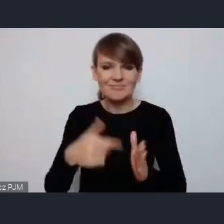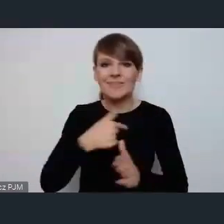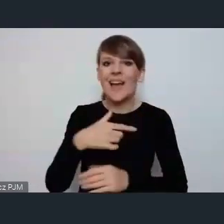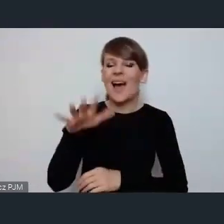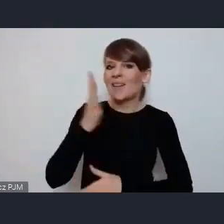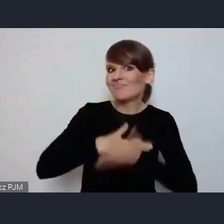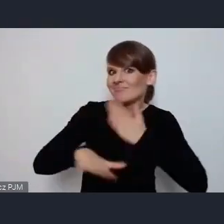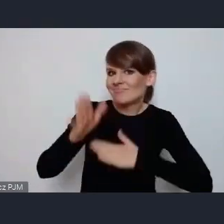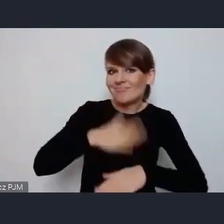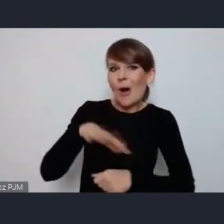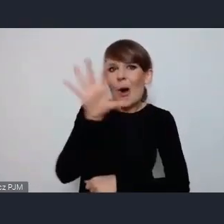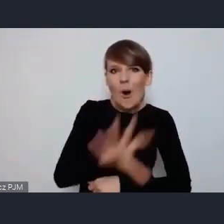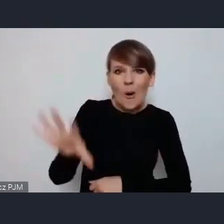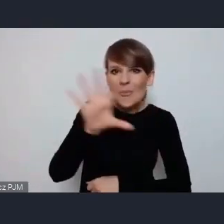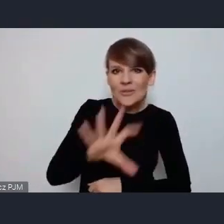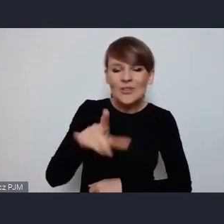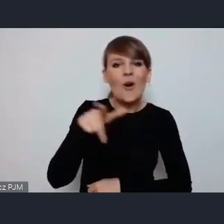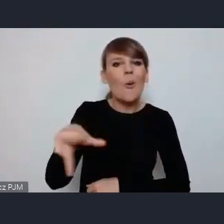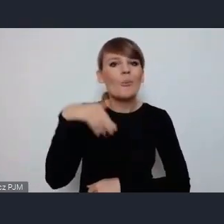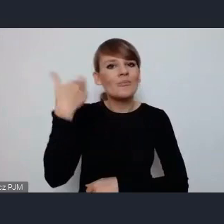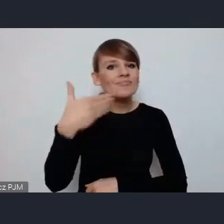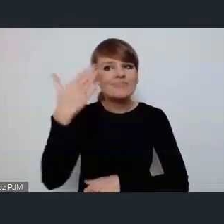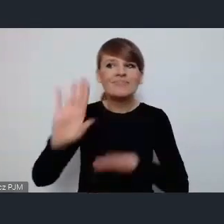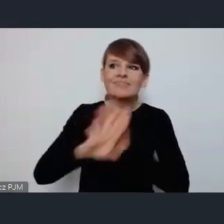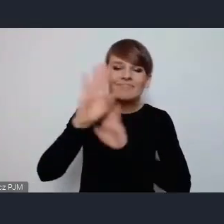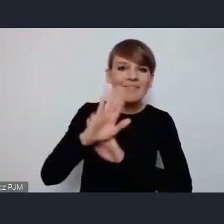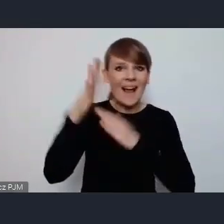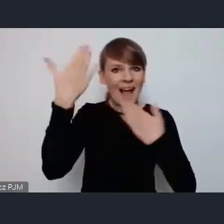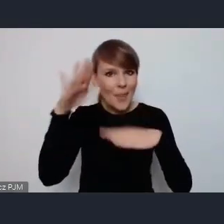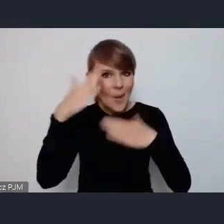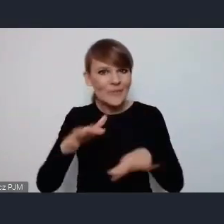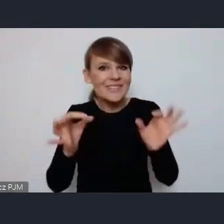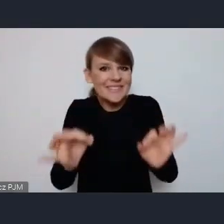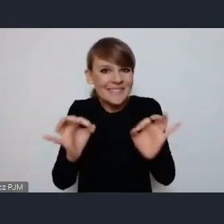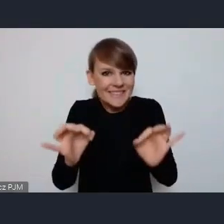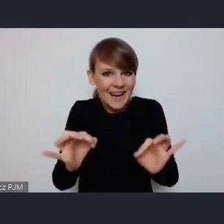tą prezentację Katowic która dzisiaj została nam przedstawiona.